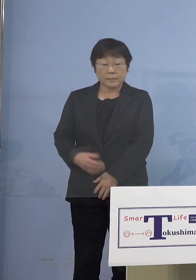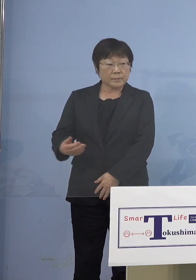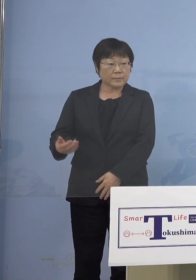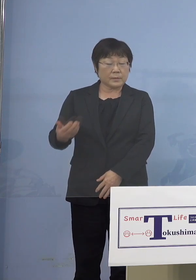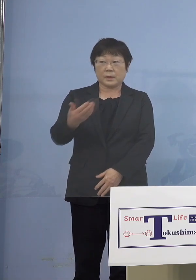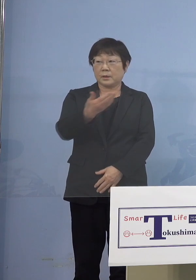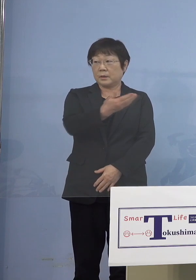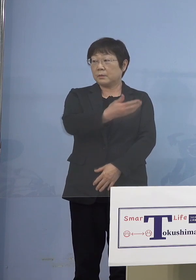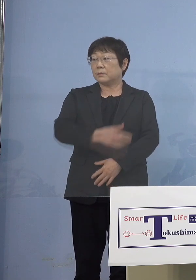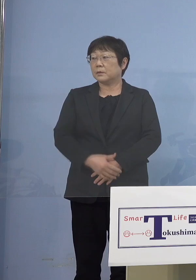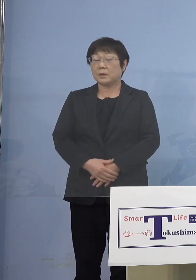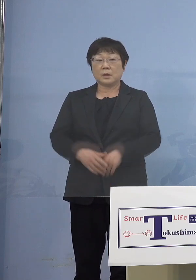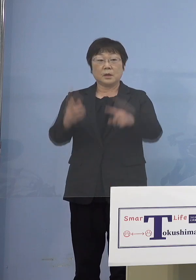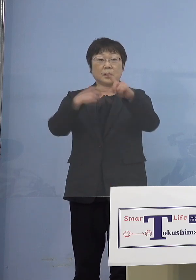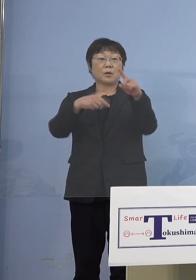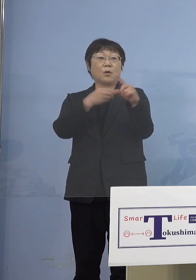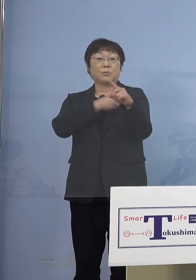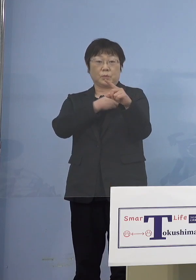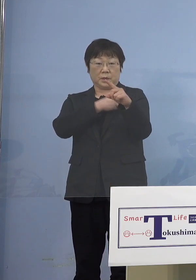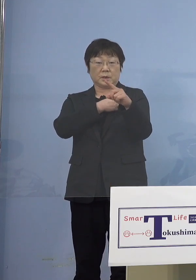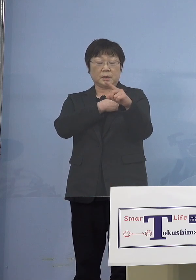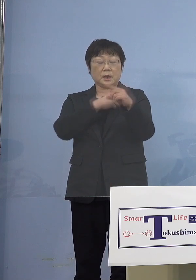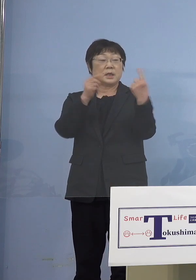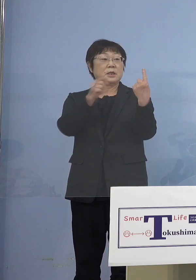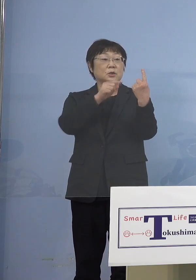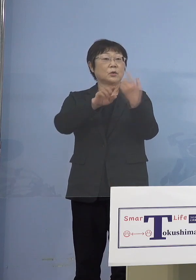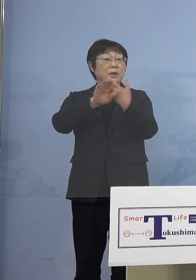（幹事社・四国放送） 公務員の方で先ほどの1名以外の方で